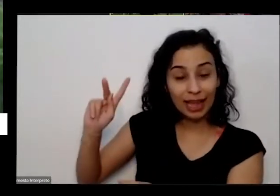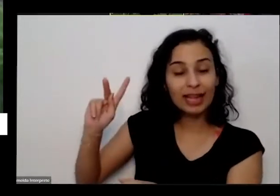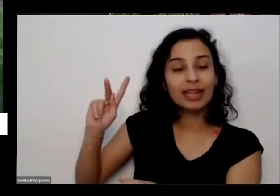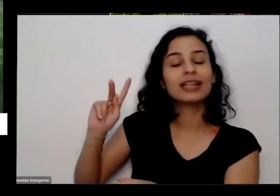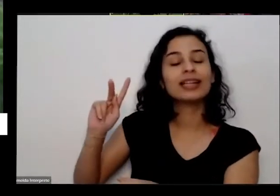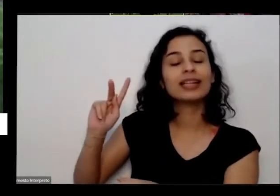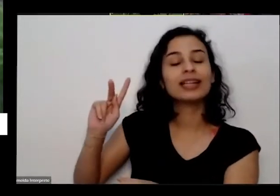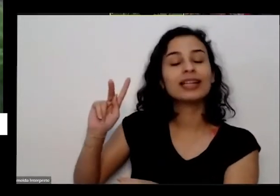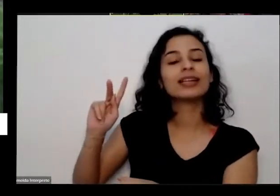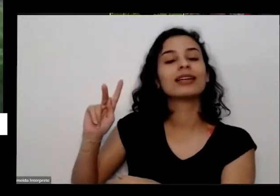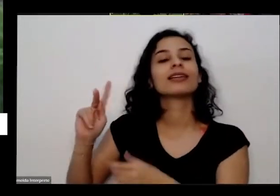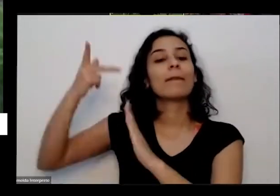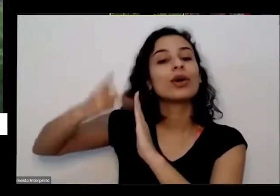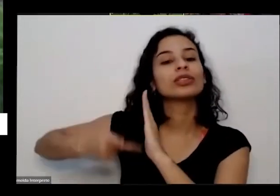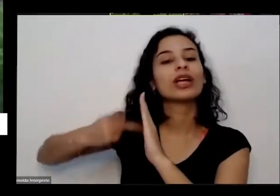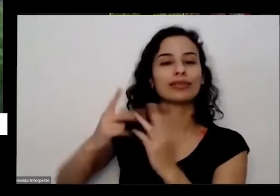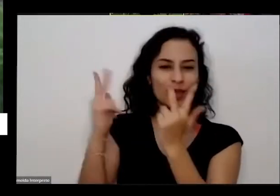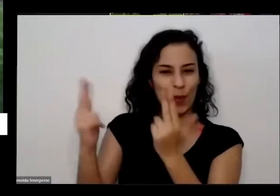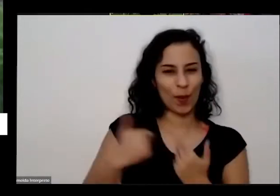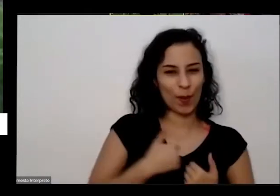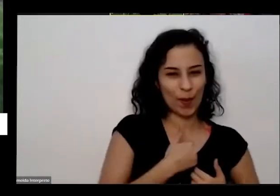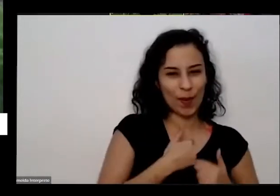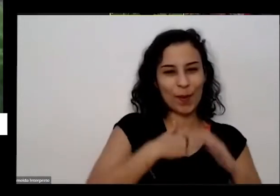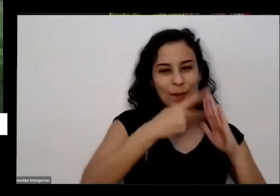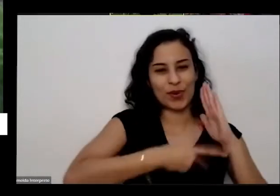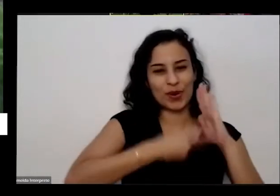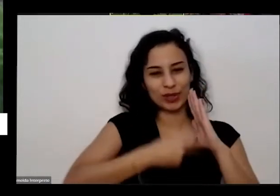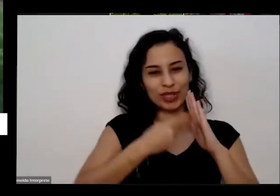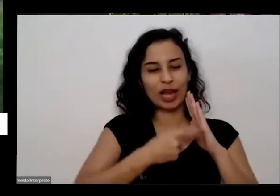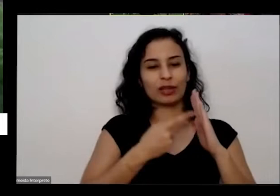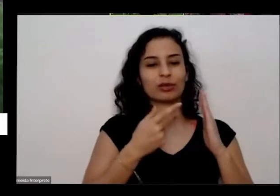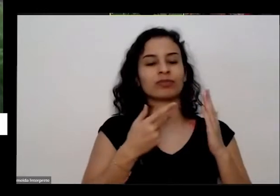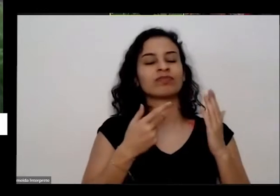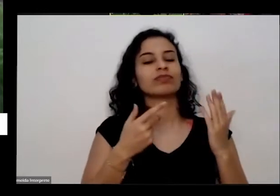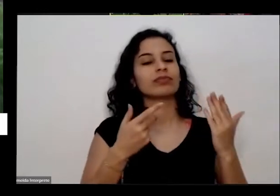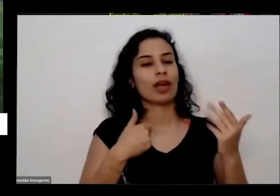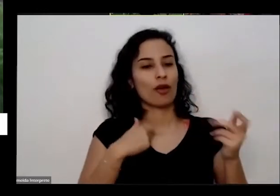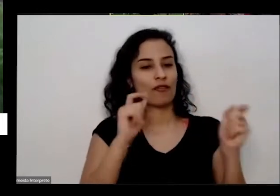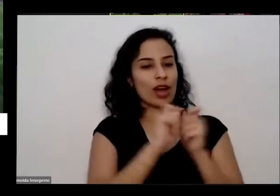vida de uma horta em cada porta de fazer outras pessoas mais vulneráveis então resolvemos fazer lá